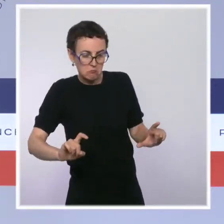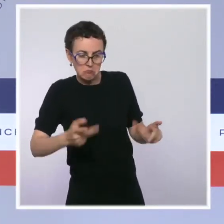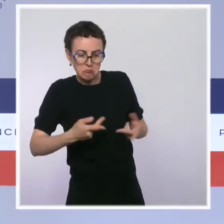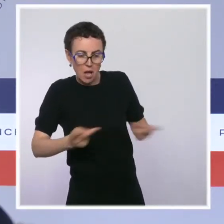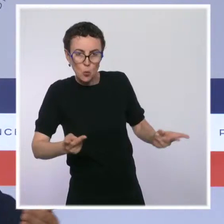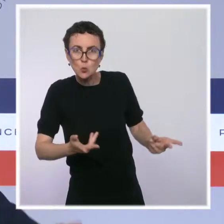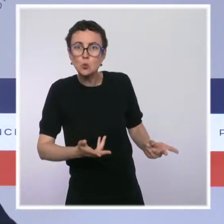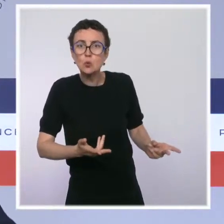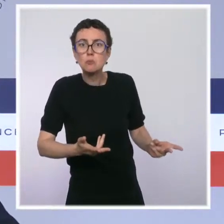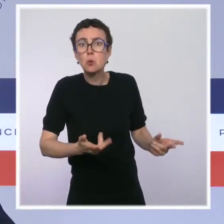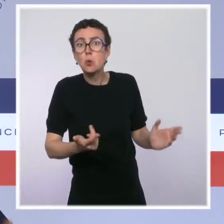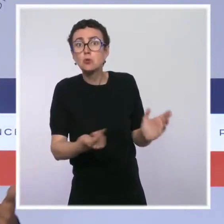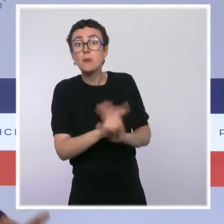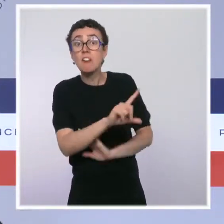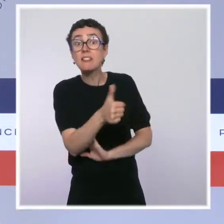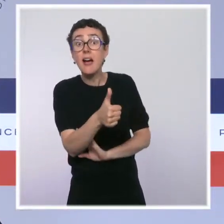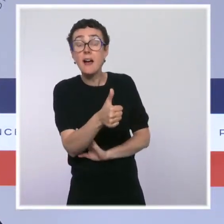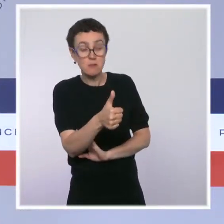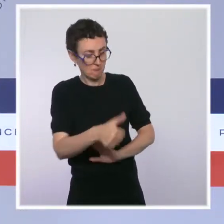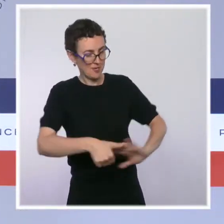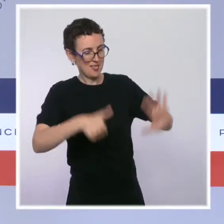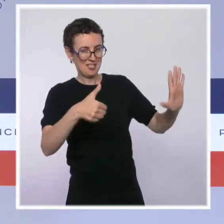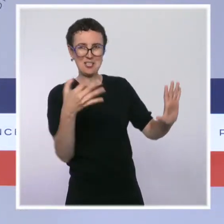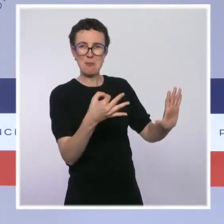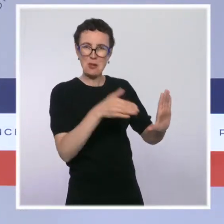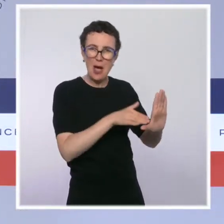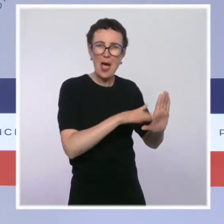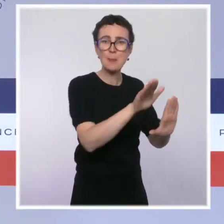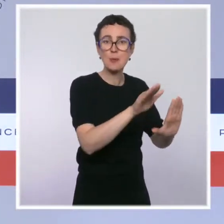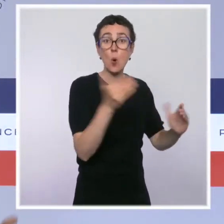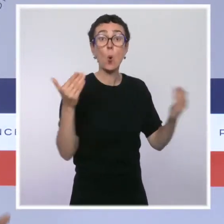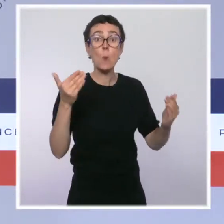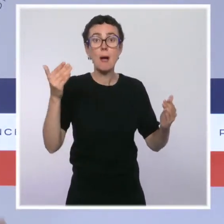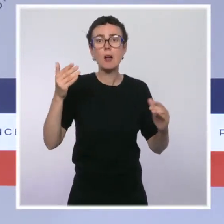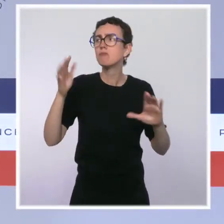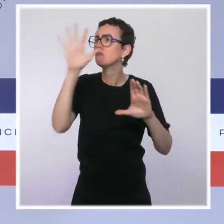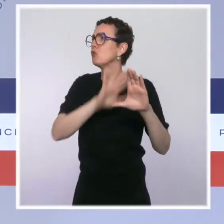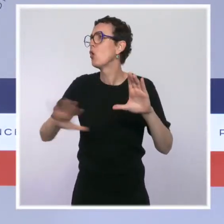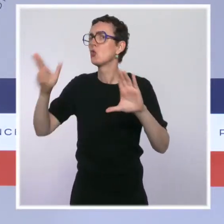c'est nettement au-dessus de la zone euro. On nous annonçait un million de chômeurs en plus,